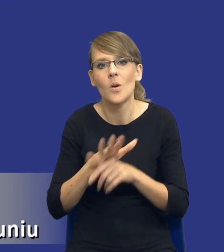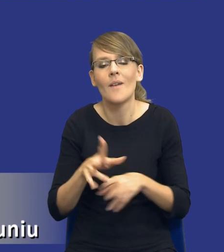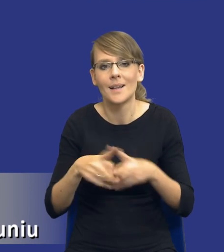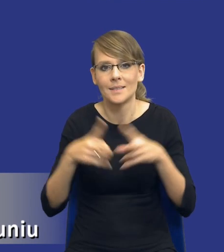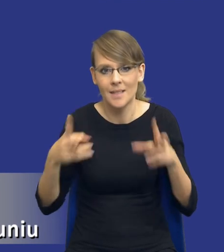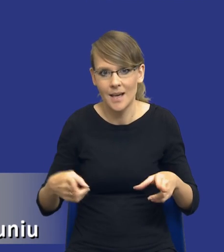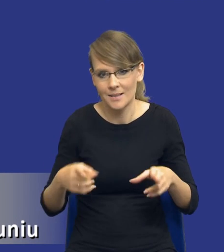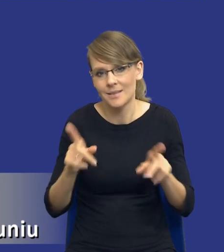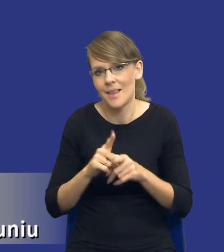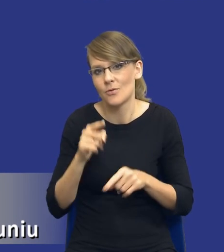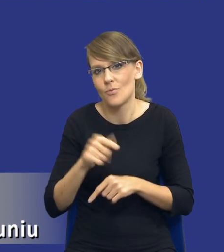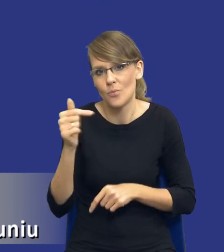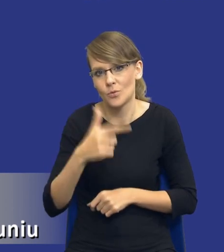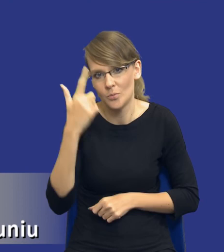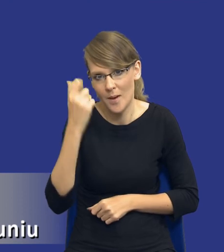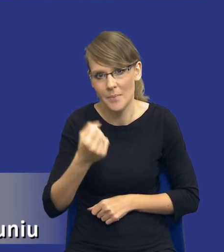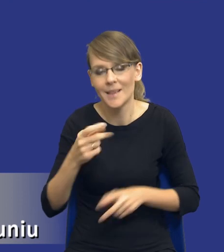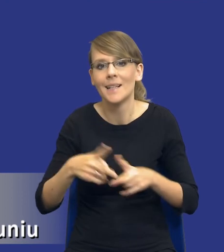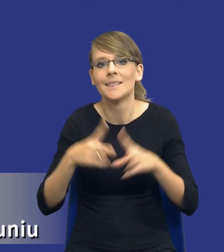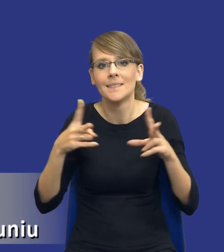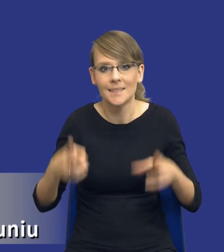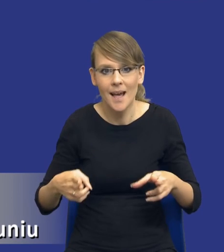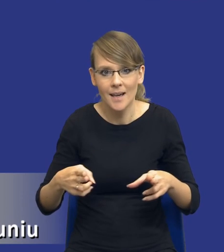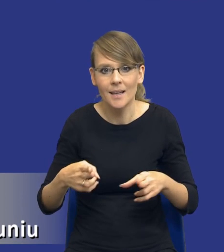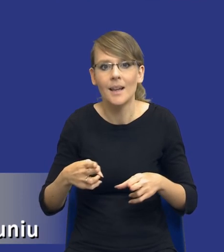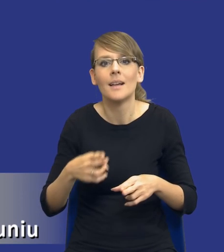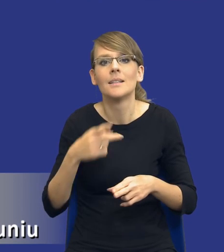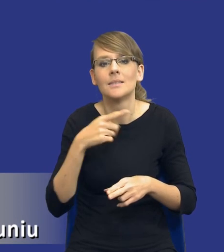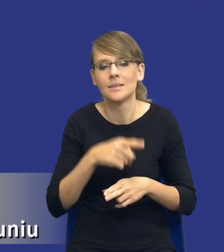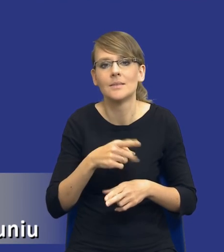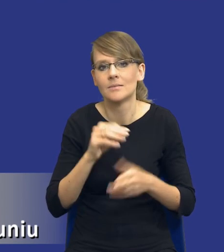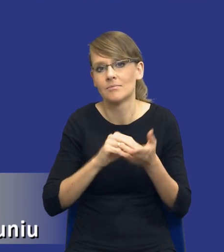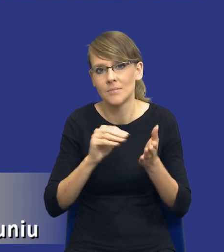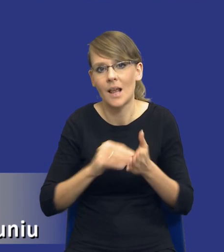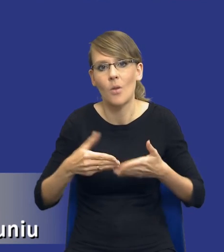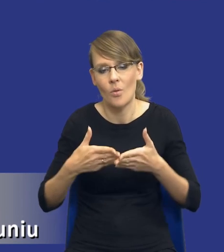drodzy Państwo, pamiętać. Zakres, który jest sformułowany w sposób otwarty,